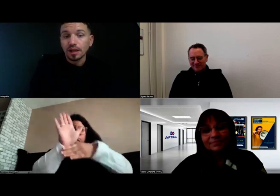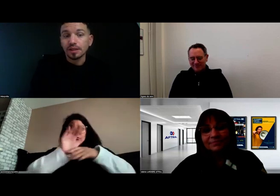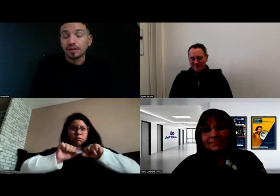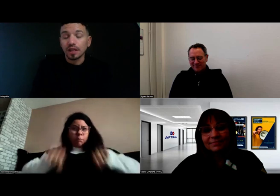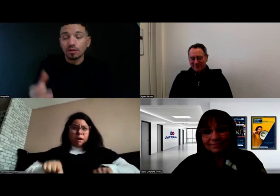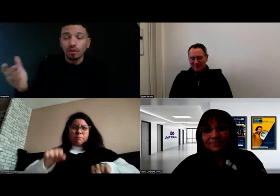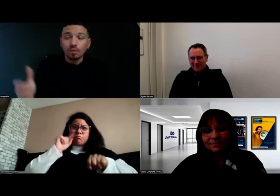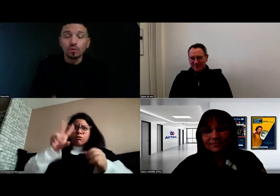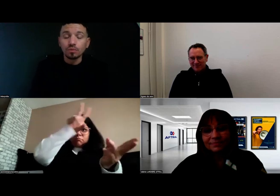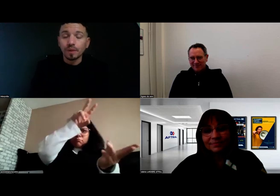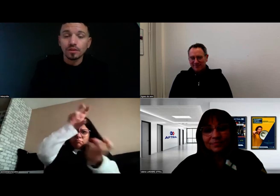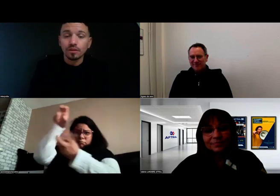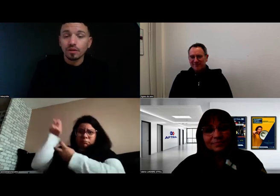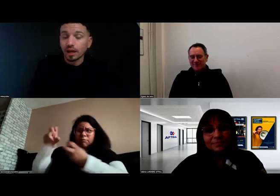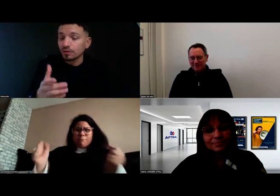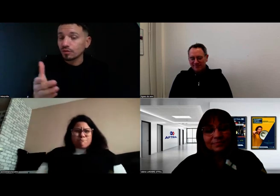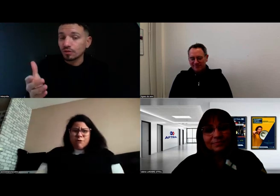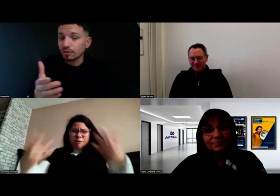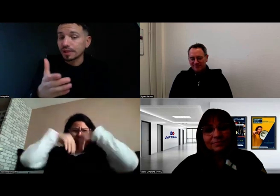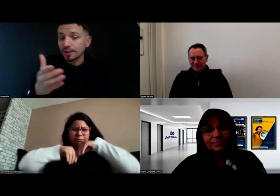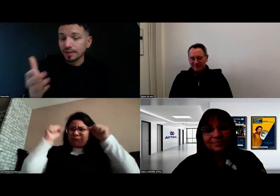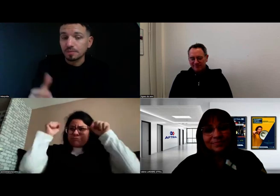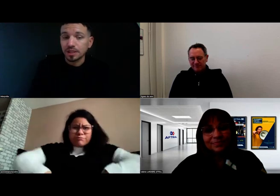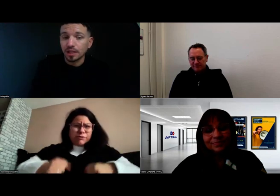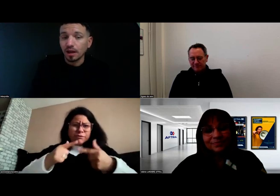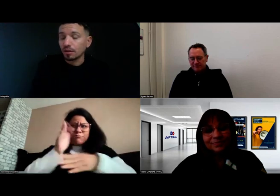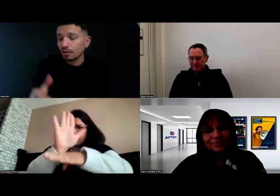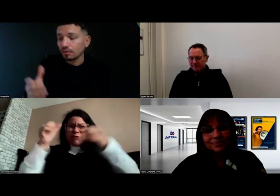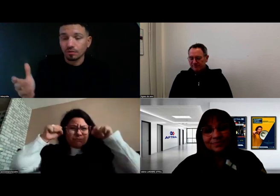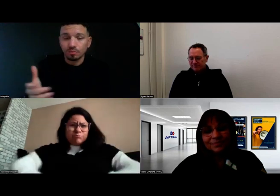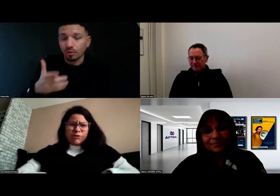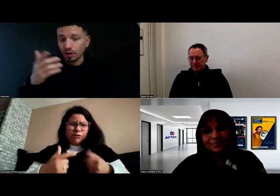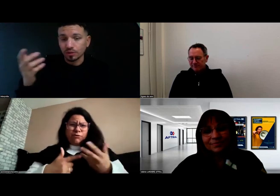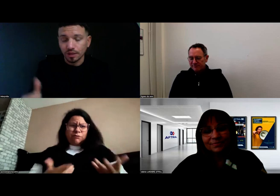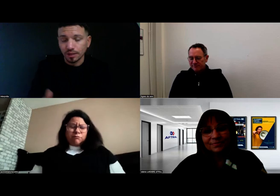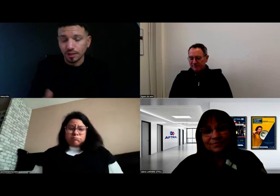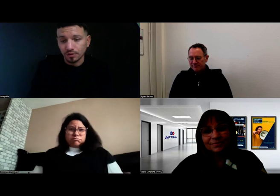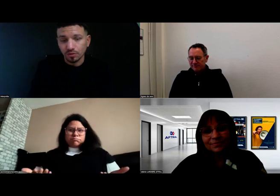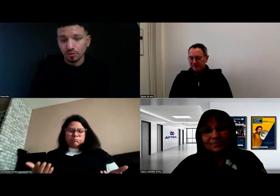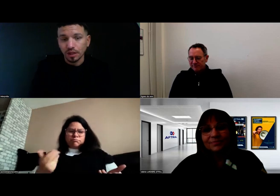Beaucoup de personnes rêvent d'accéder à ce métier-là, pour avoir échangé avec des personnes sourdes,